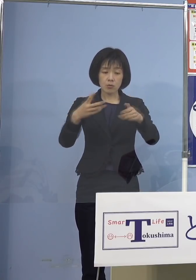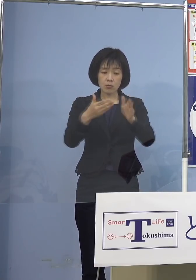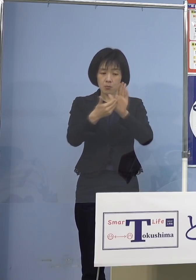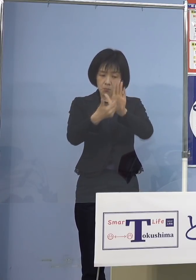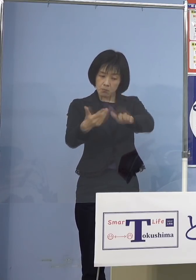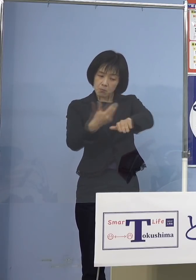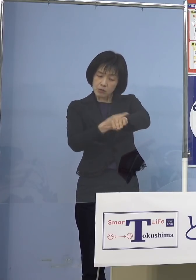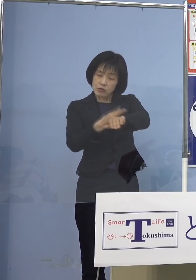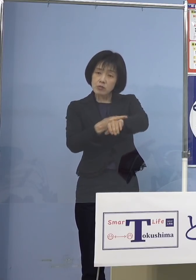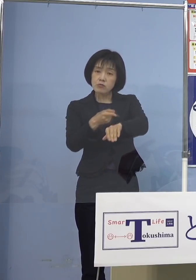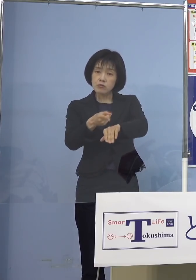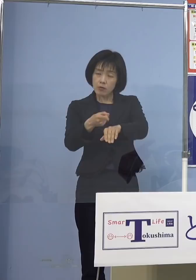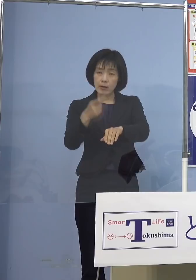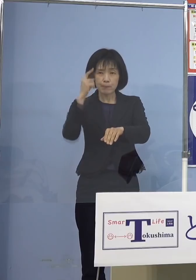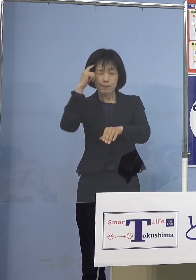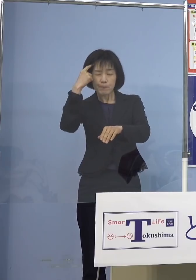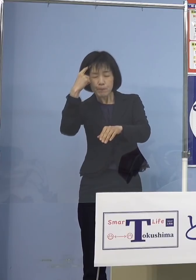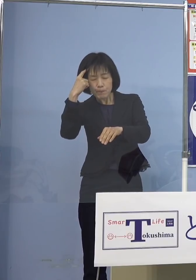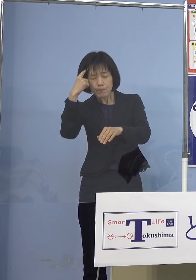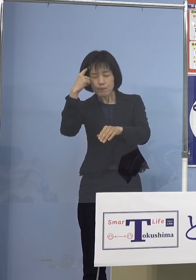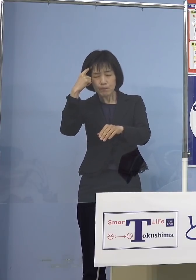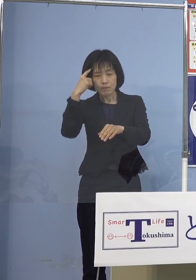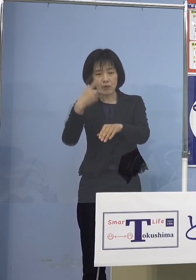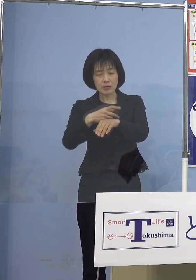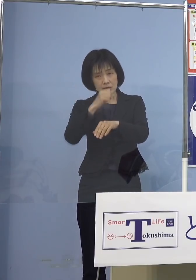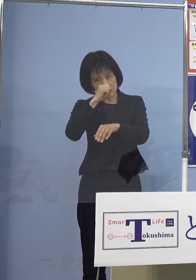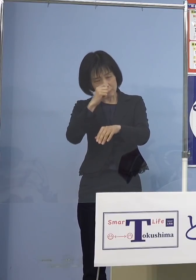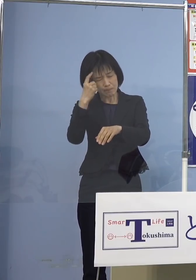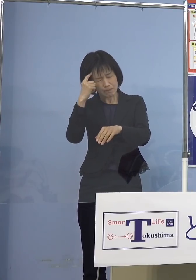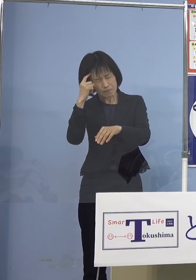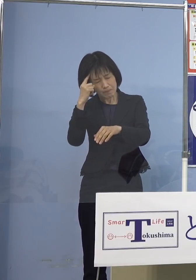お考えをいただきたいと思います